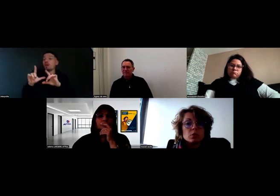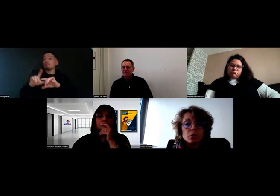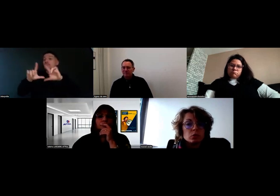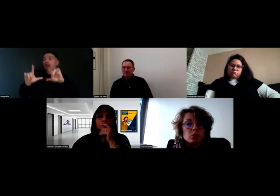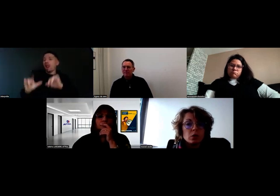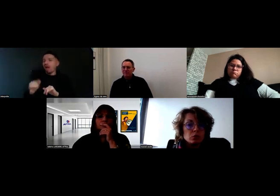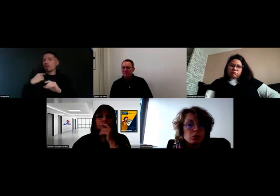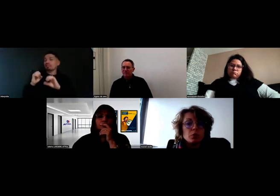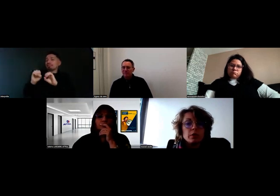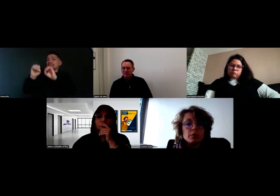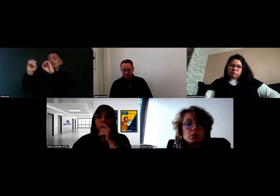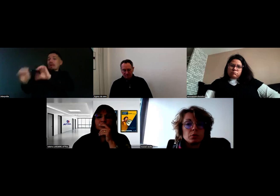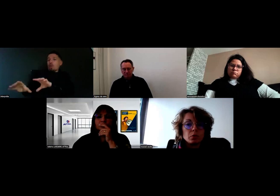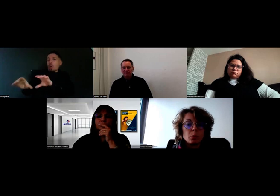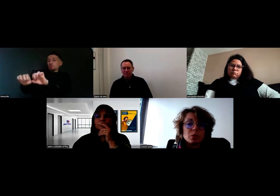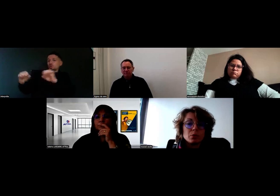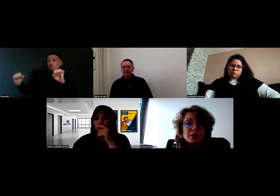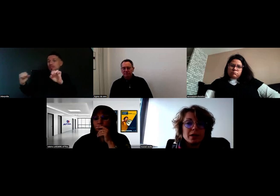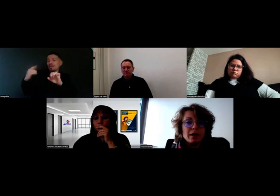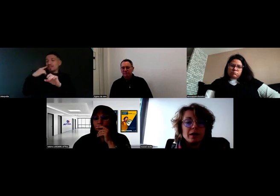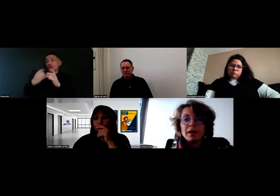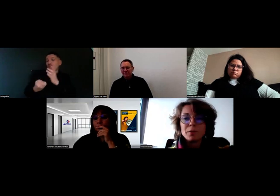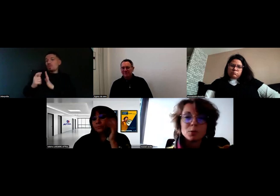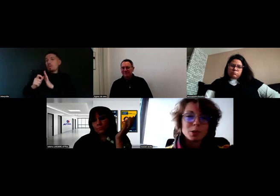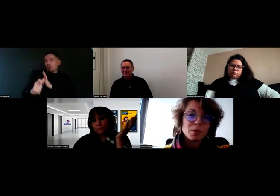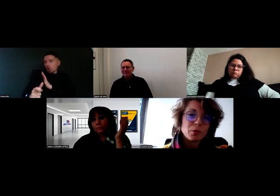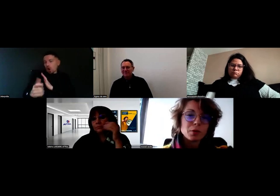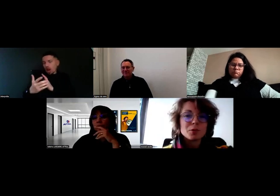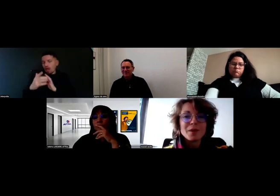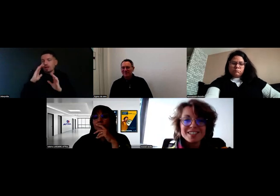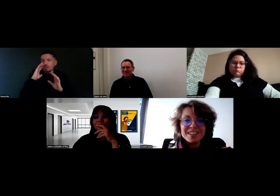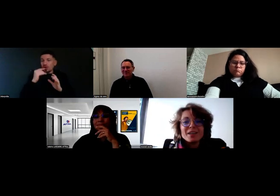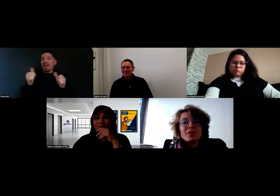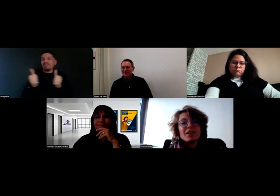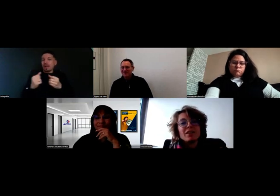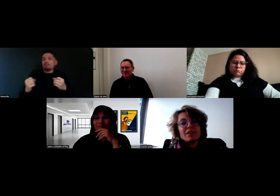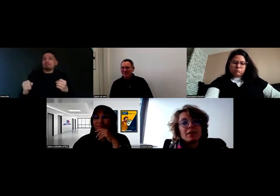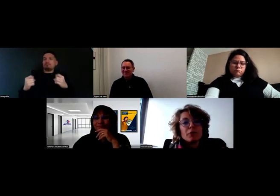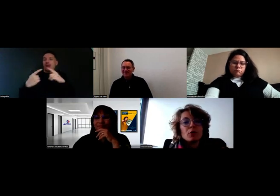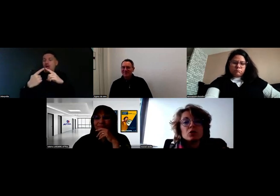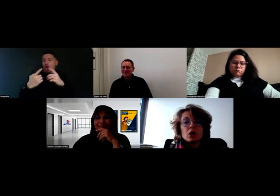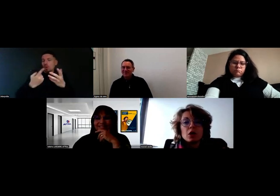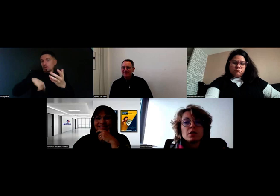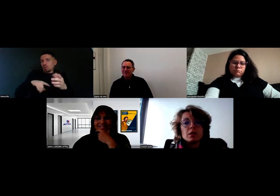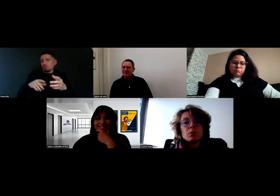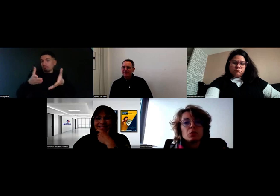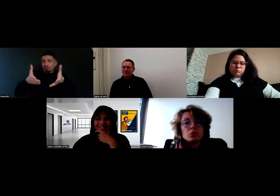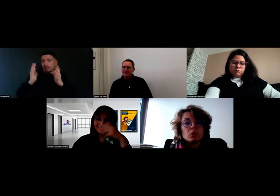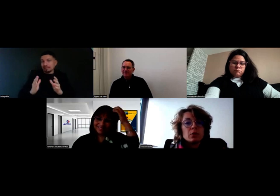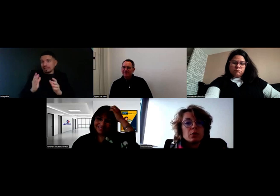Sans protocole, on n'ouvre pas la fiche de compte. C'est un peu radical, parce qu'on est là pour faire du commerce, mais il faut qu'on donne les éléments à nos collègues